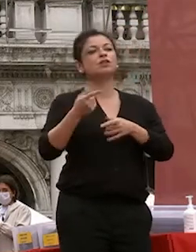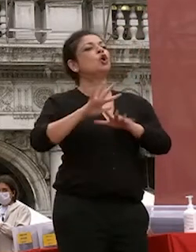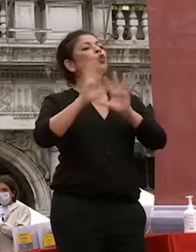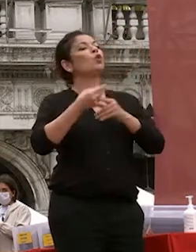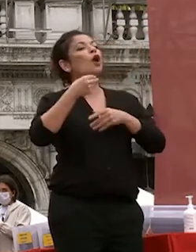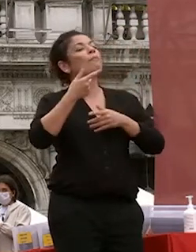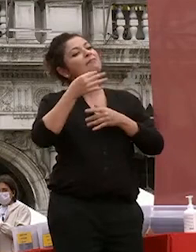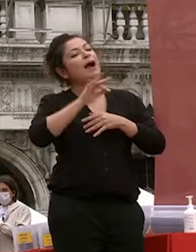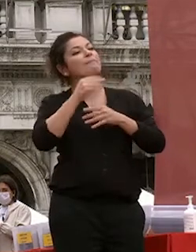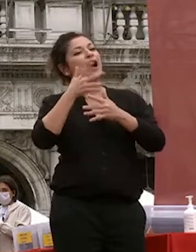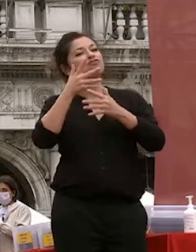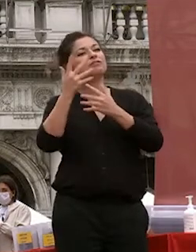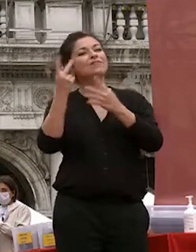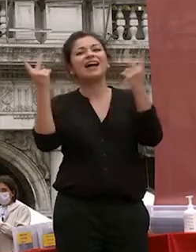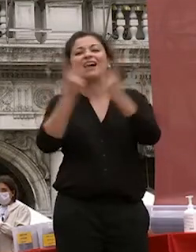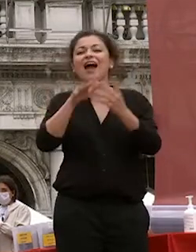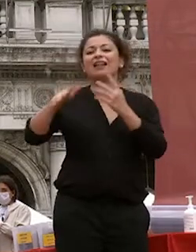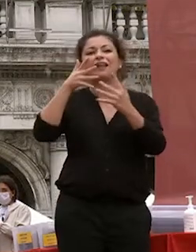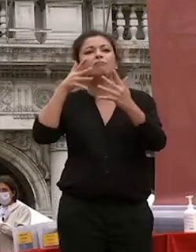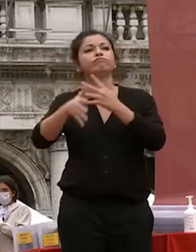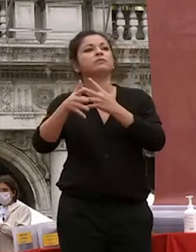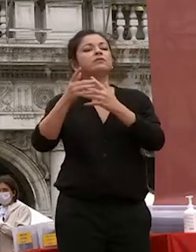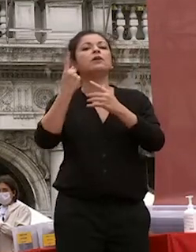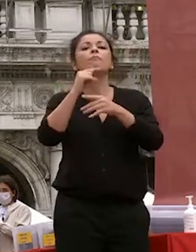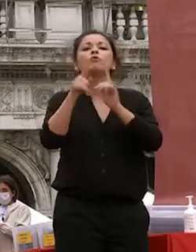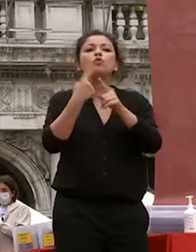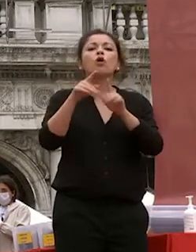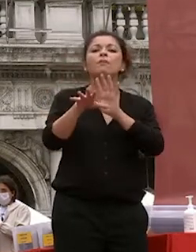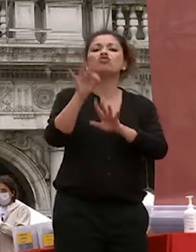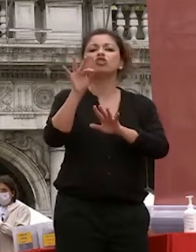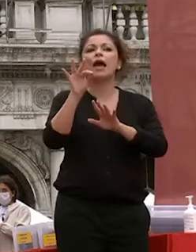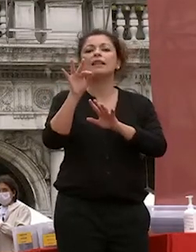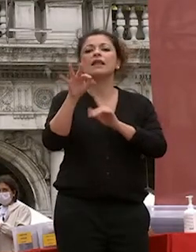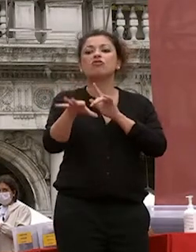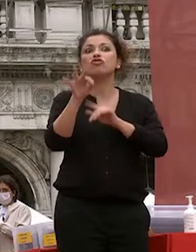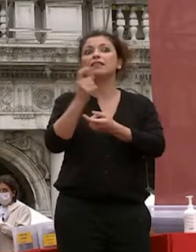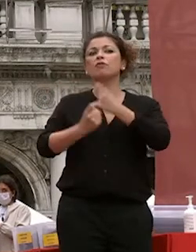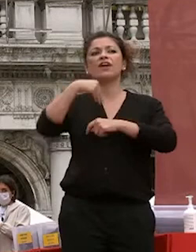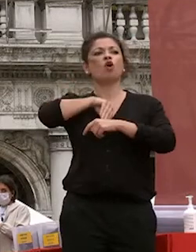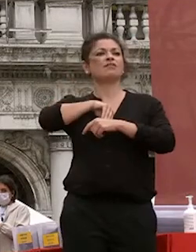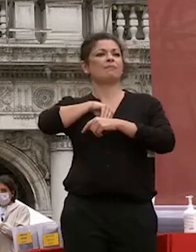necessità di scegliere su basi fondate e non su sentito dire o o su altro che ha